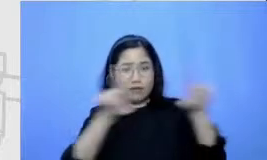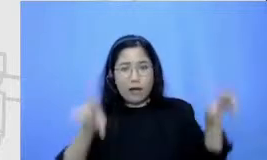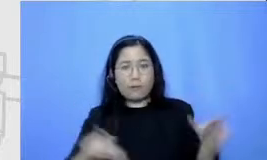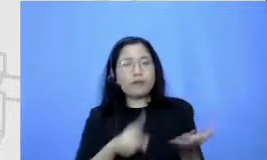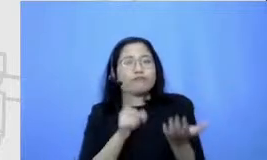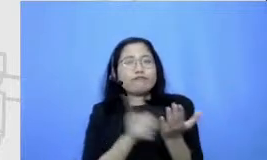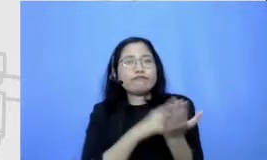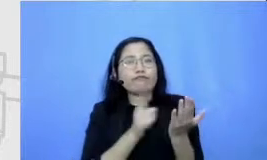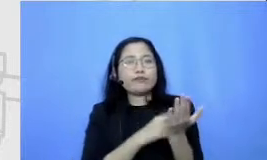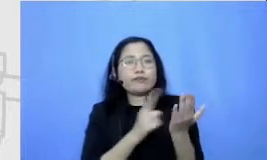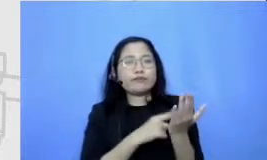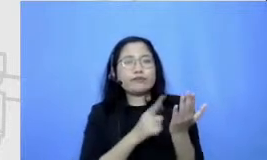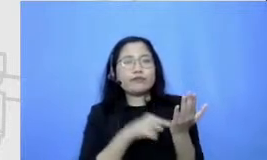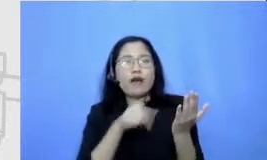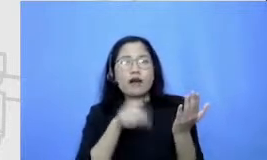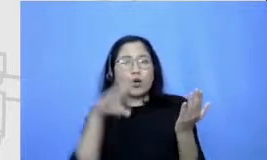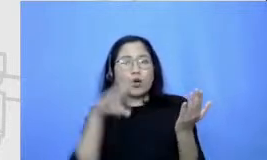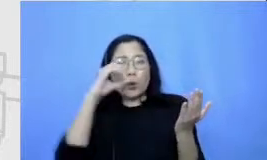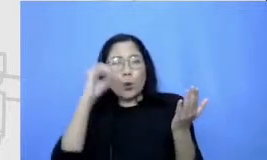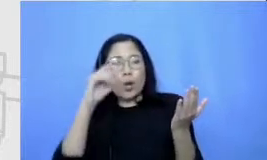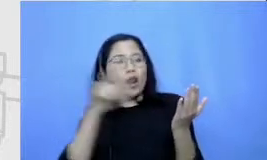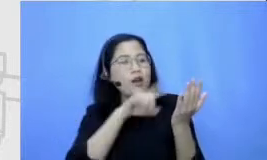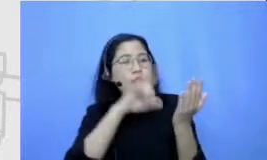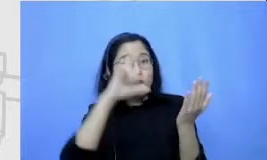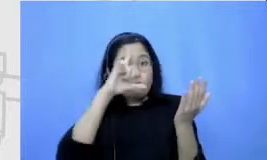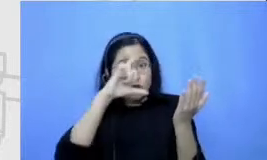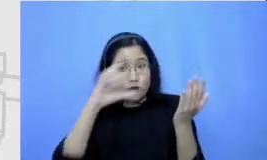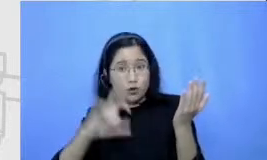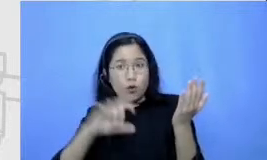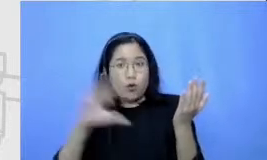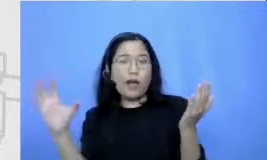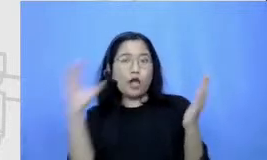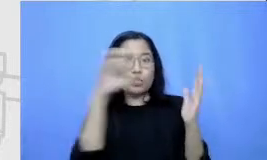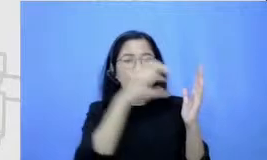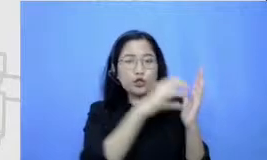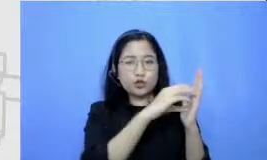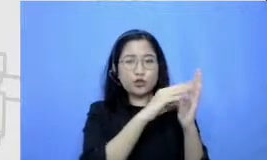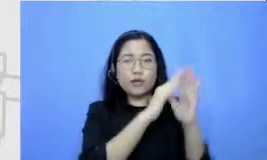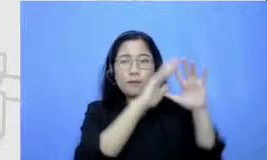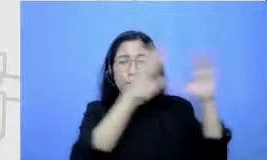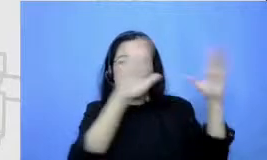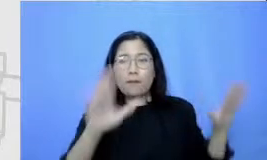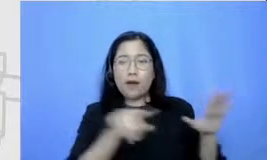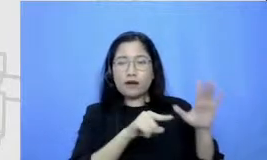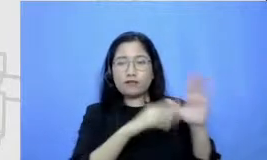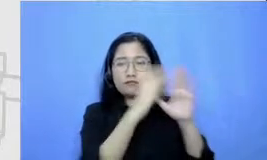dapat foto-fotonya kemudian foto-fotonya dicantumkan di papan digital ini kemudian